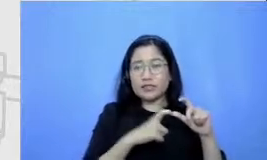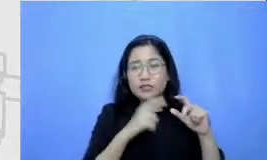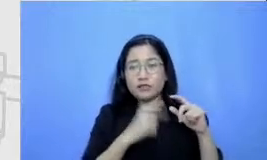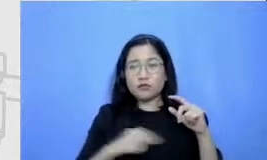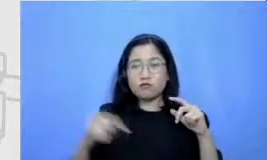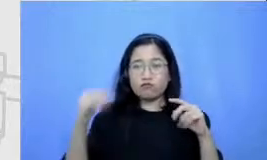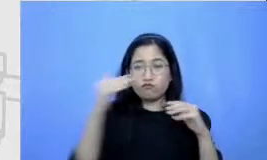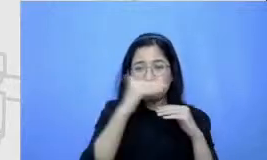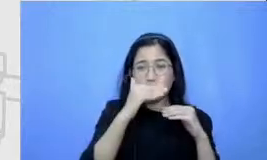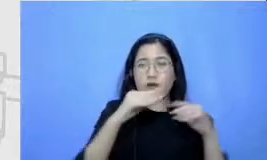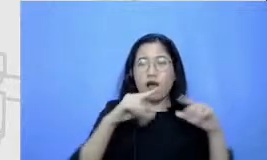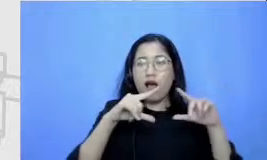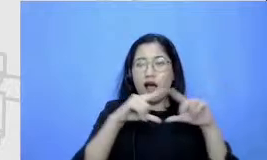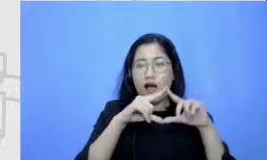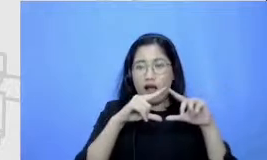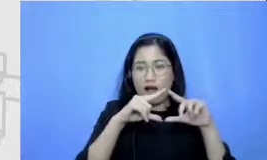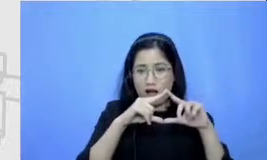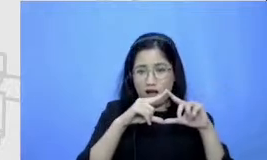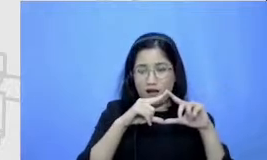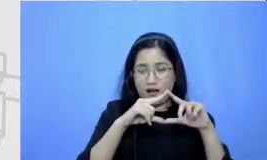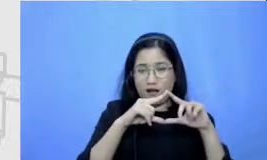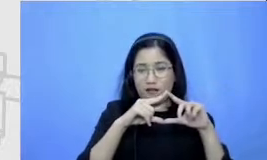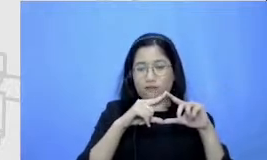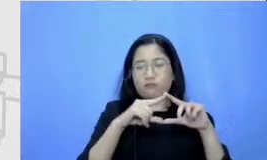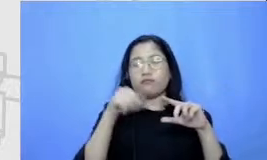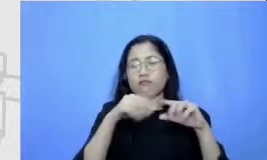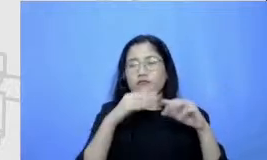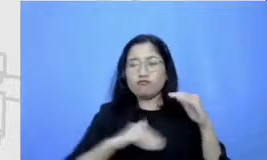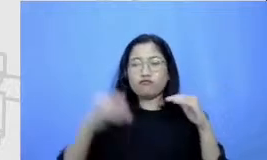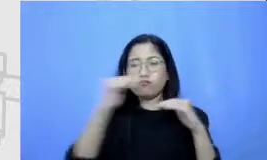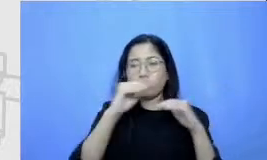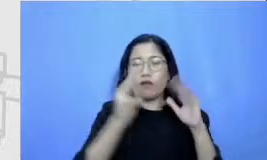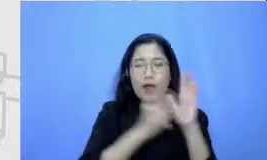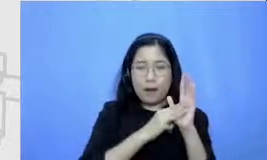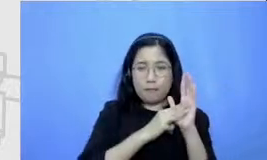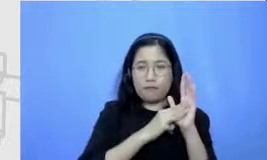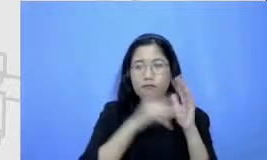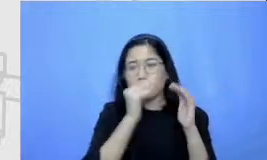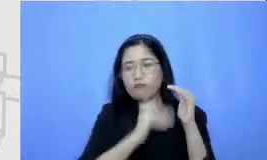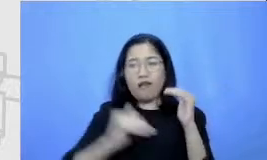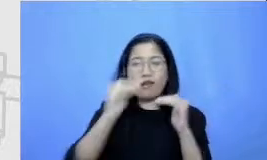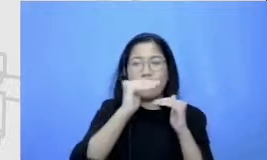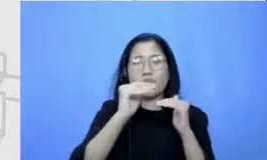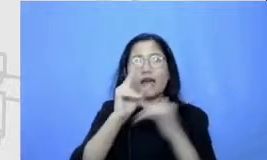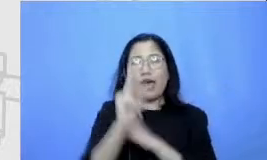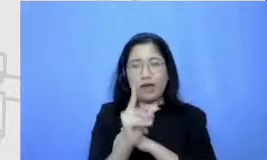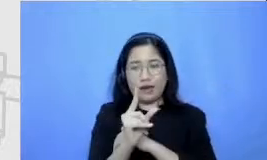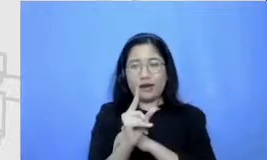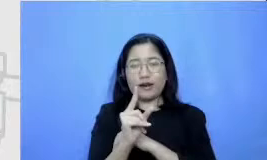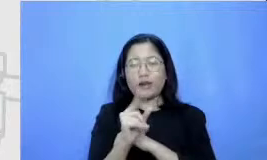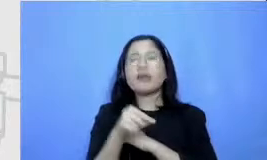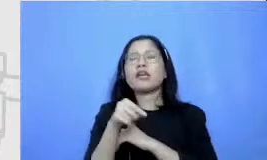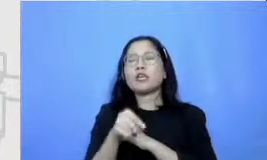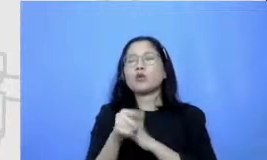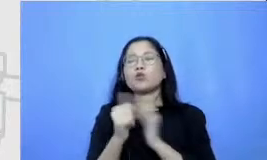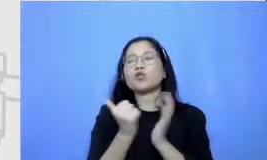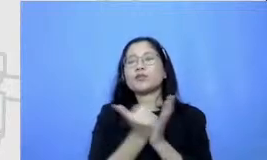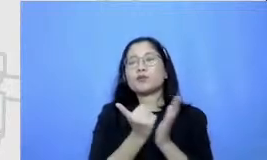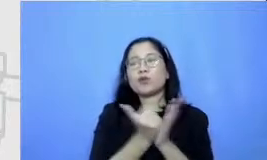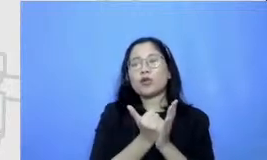mentasi ke modification dan dari modification Perry defin ition itu tidak semuanya garisnya